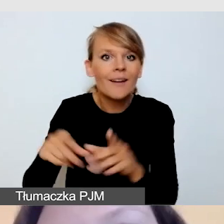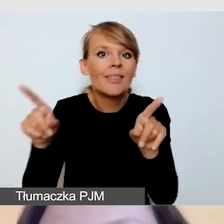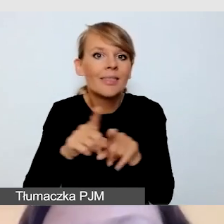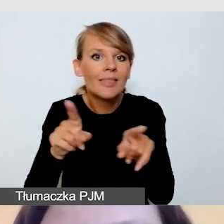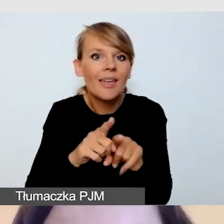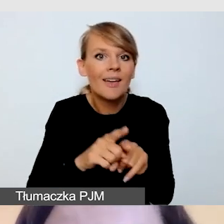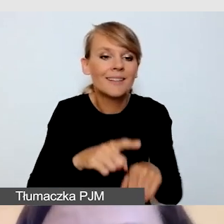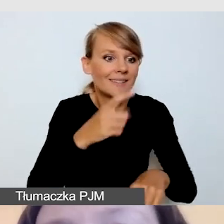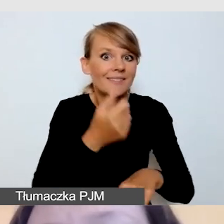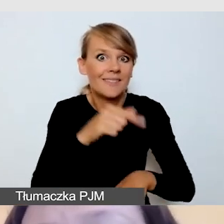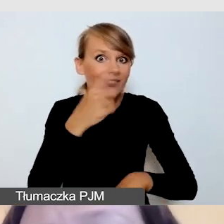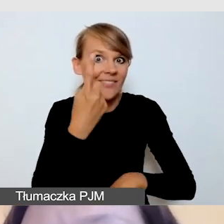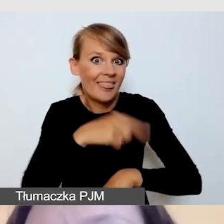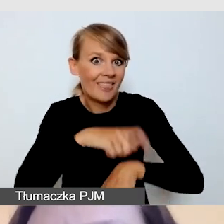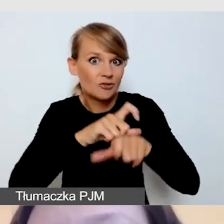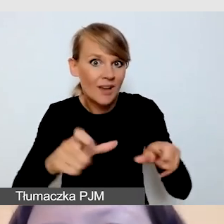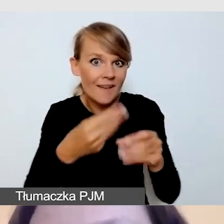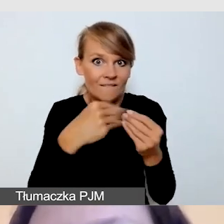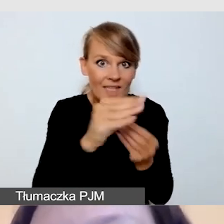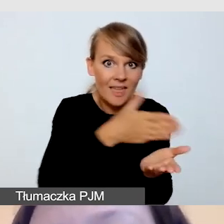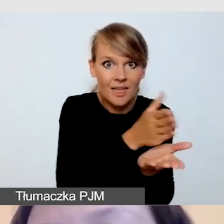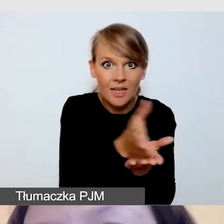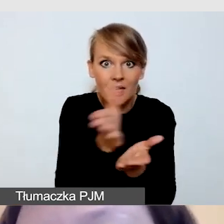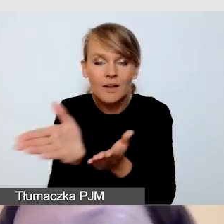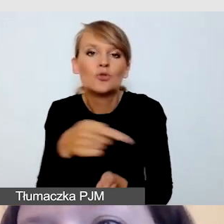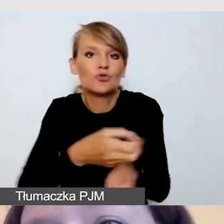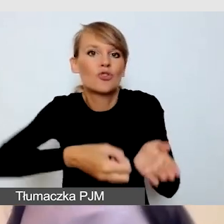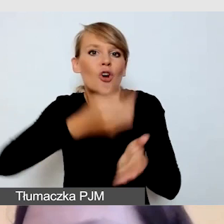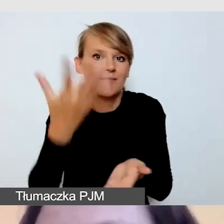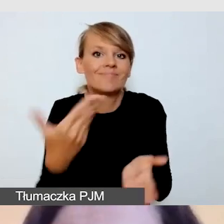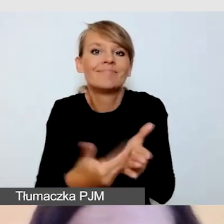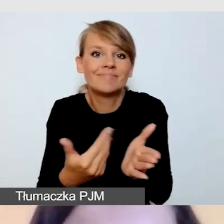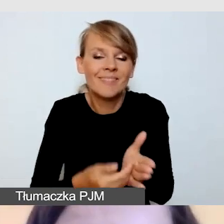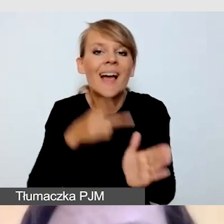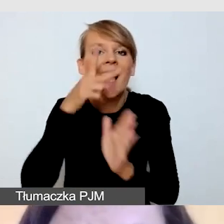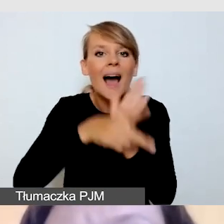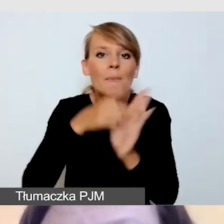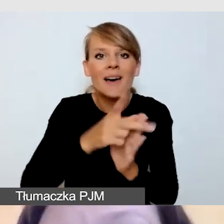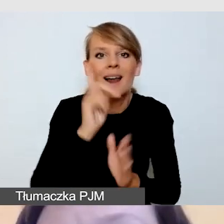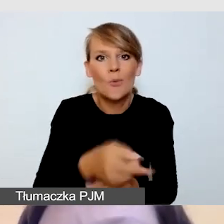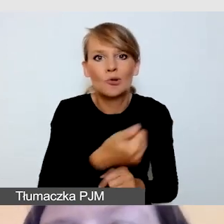będzie droższa. Będzie droższa, bo potrzeba więcej kamer, bo potrzeba więcej streamingu.